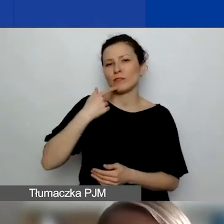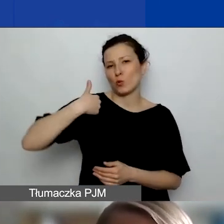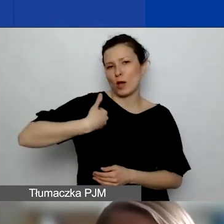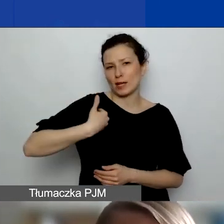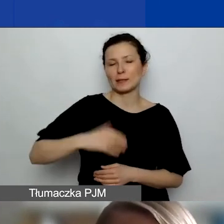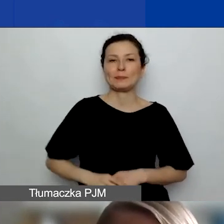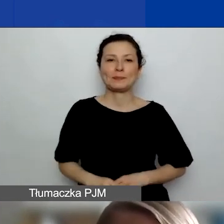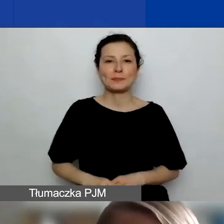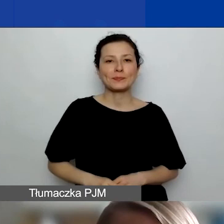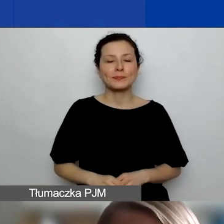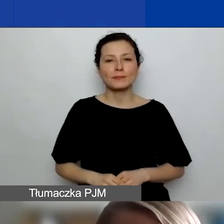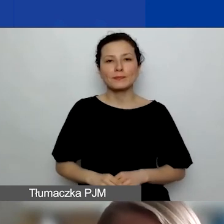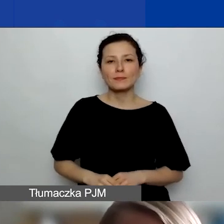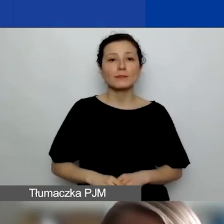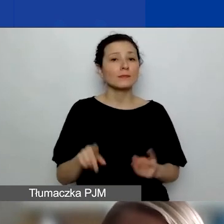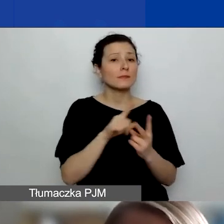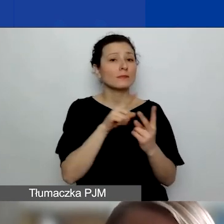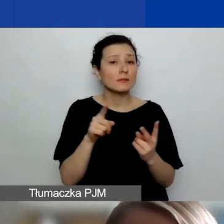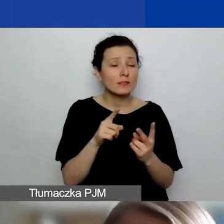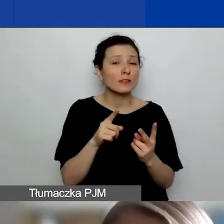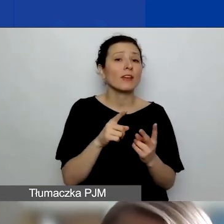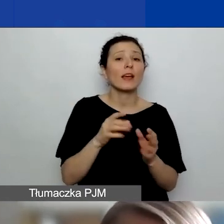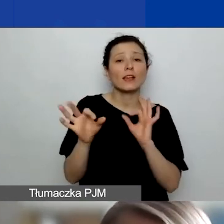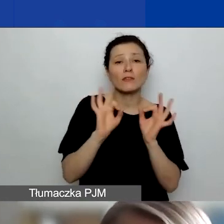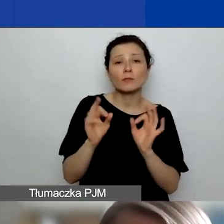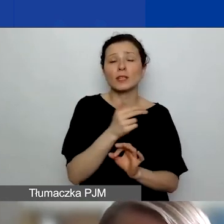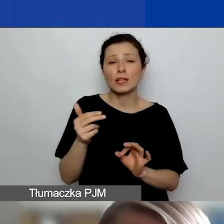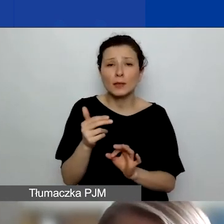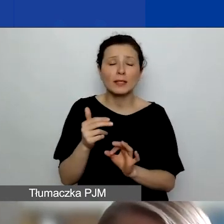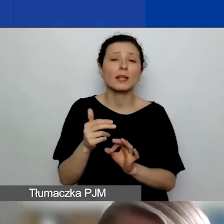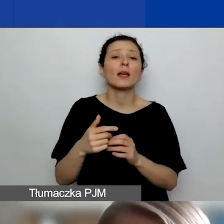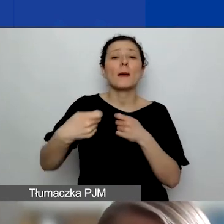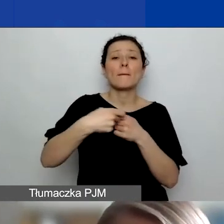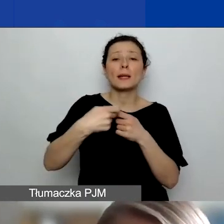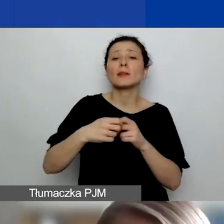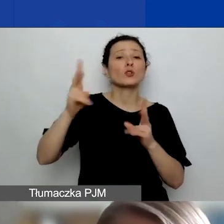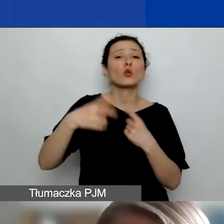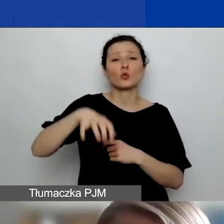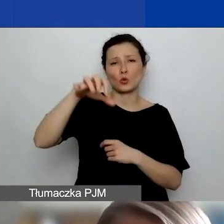Dwa słowa jeszcze o szczególnych partnerstwach z podmiotami z Państw-Darczyńców. Jak wspominała Katarzyna,